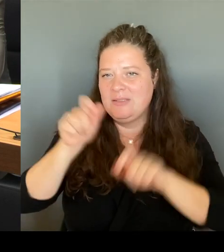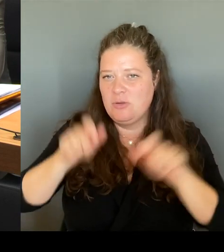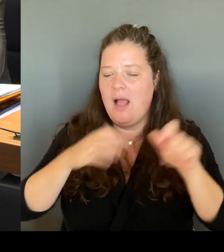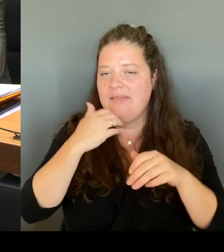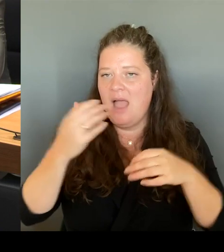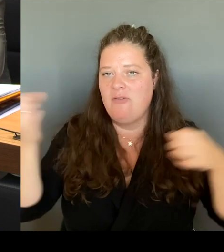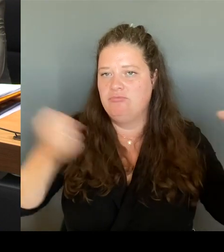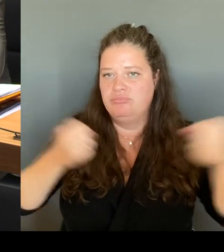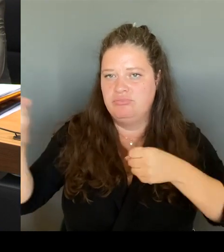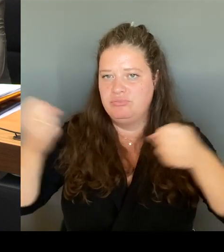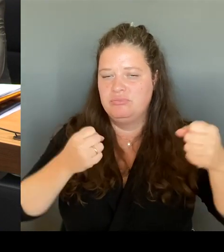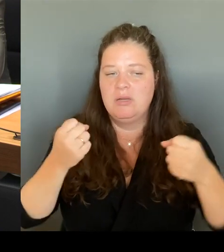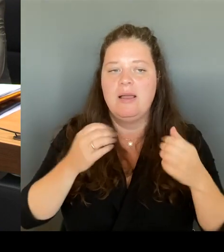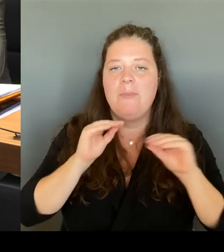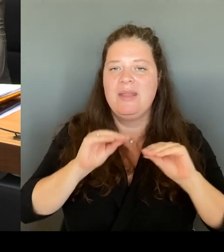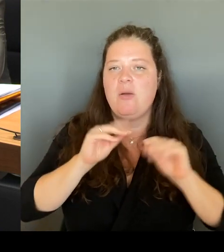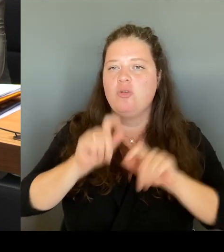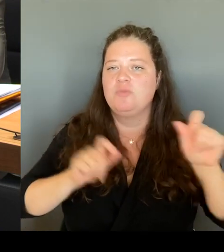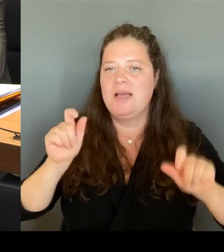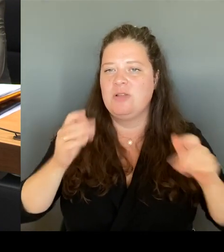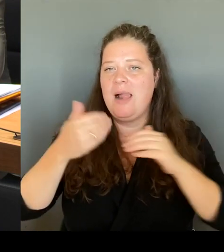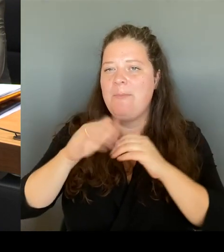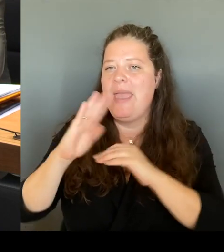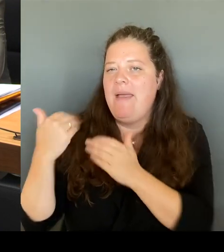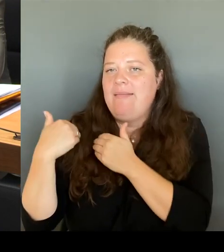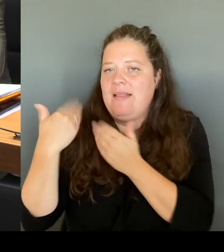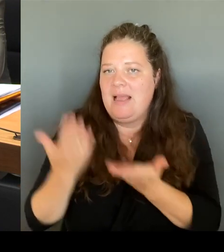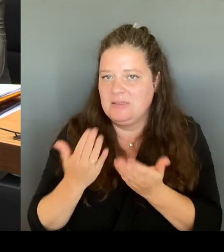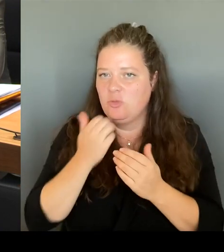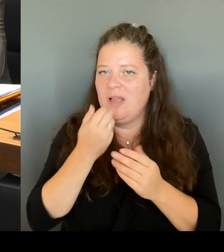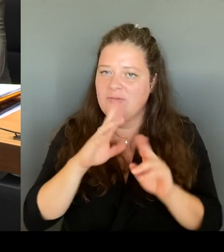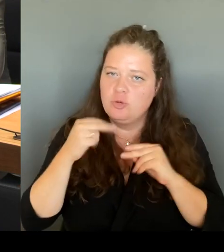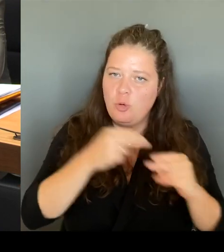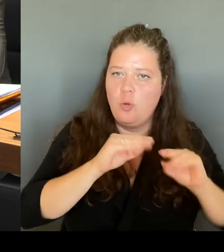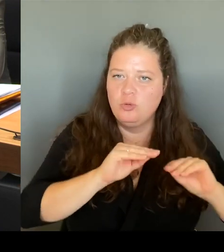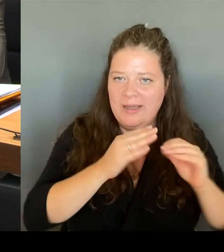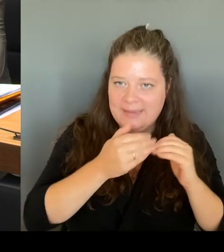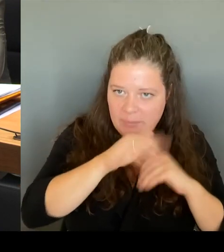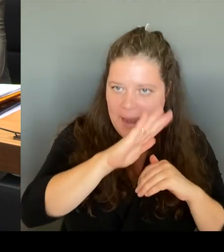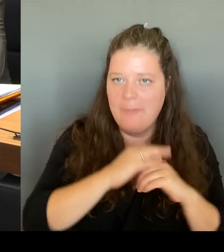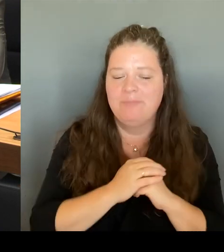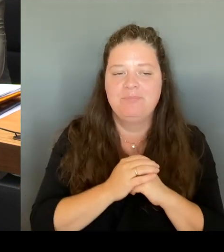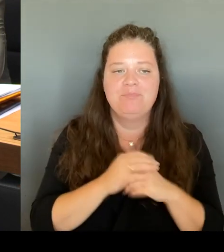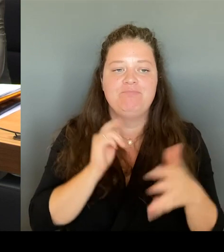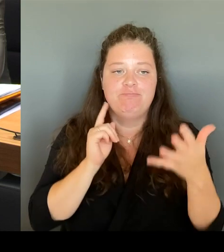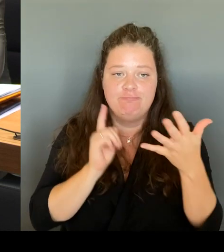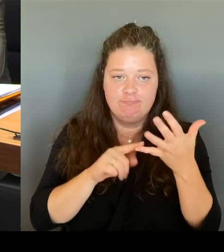Und eine der letzten Maßnahmen ist, wie gesagt, maßvoll und nach Rücksprache temporär begrenzt mit der Schulaufsicht, die Stundentafel zu